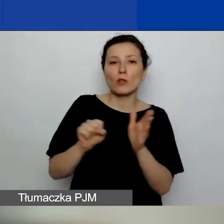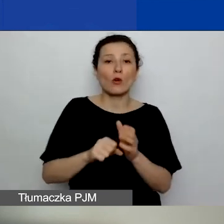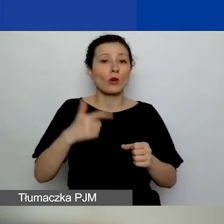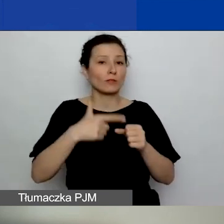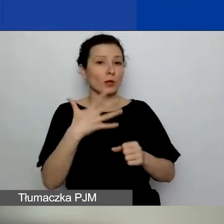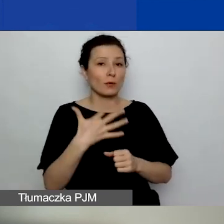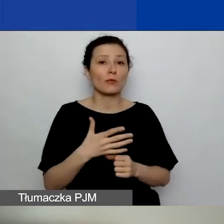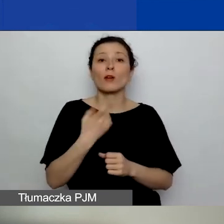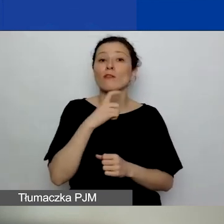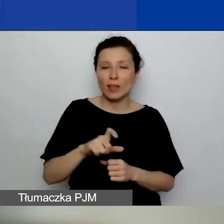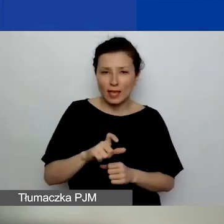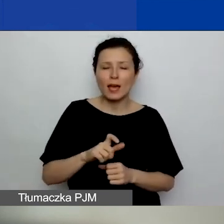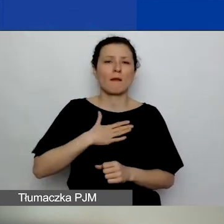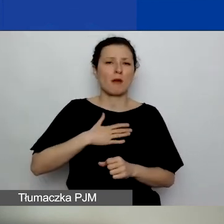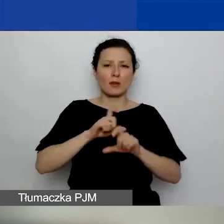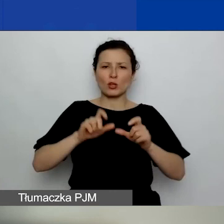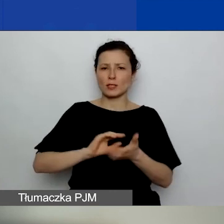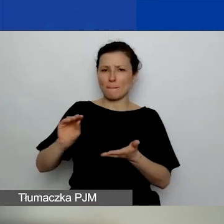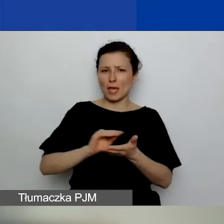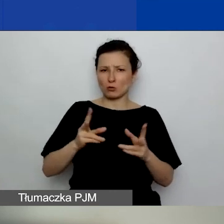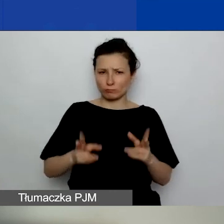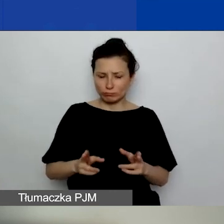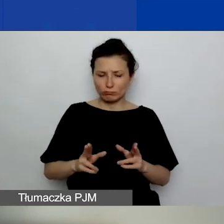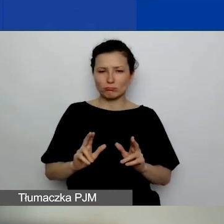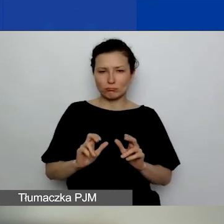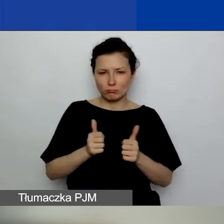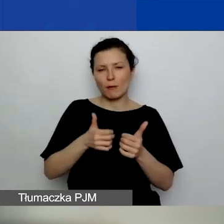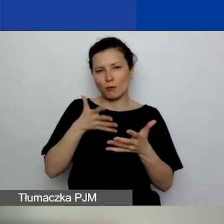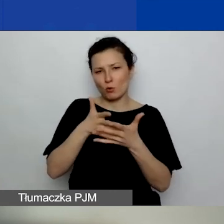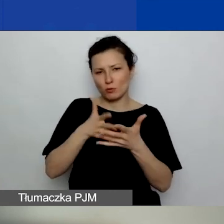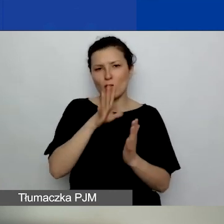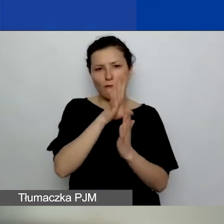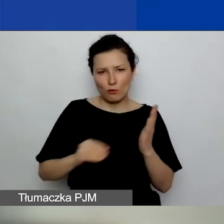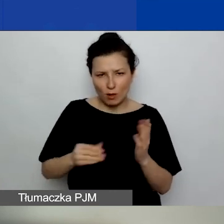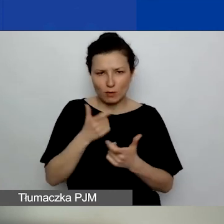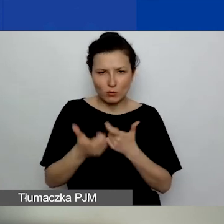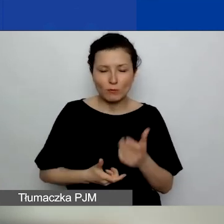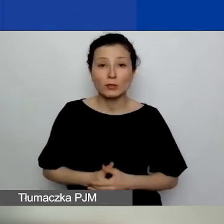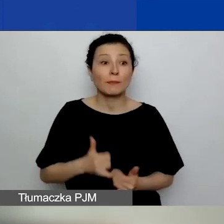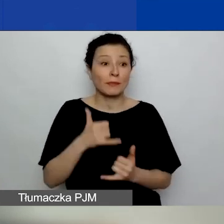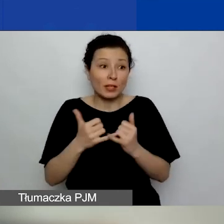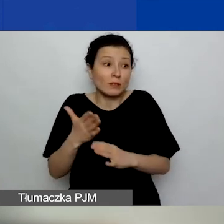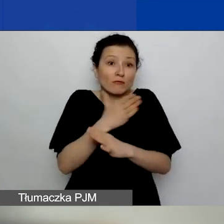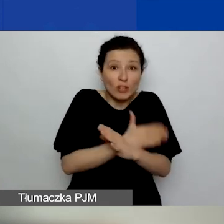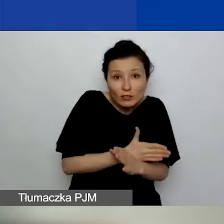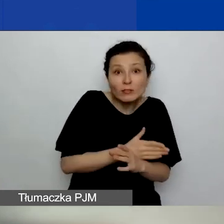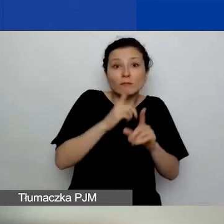Dajemy sobie miesiąc na ocenę formalną wniosków. Jeżeli skończymy wcześniej, to ogłosimy wcześniej.